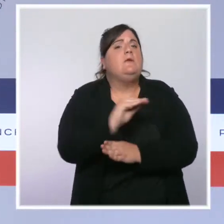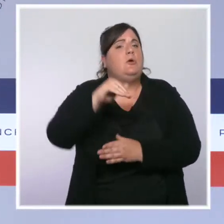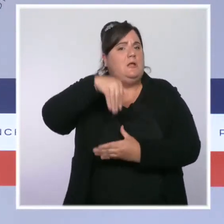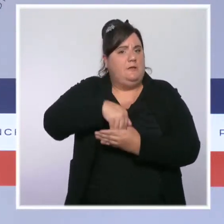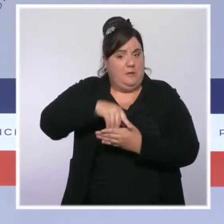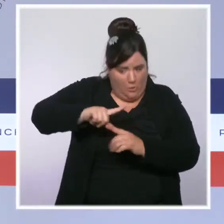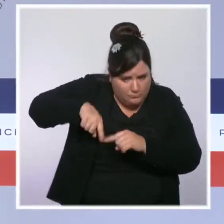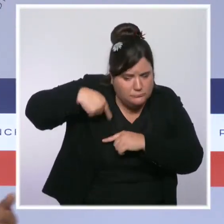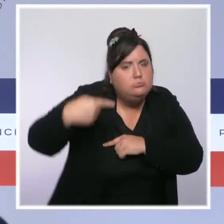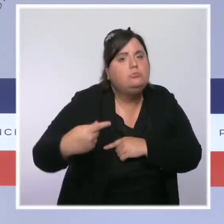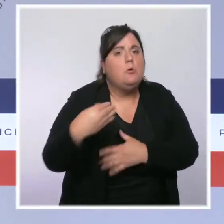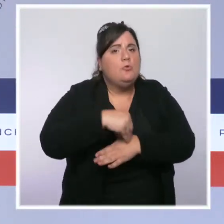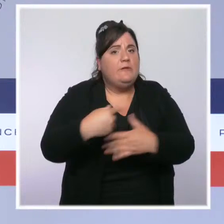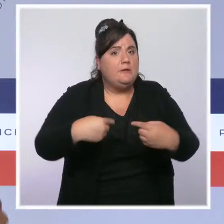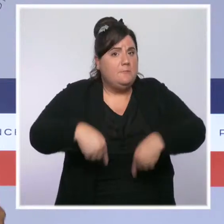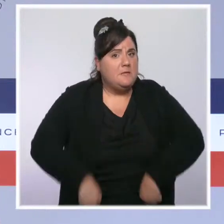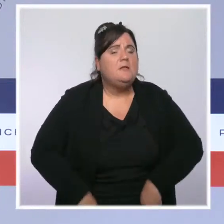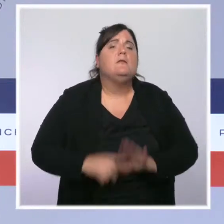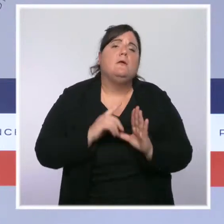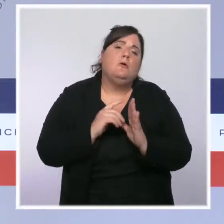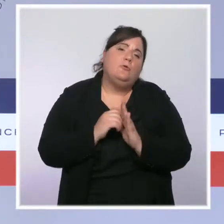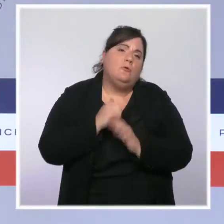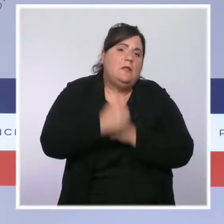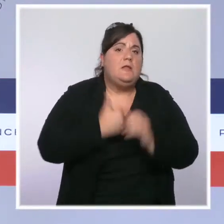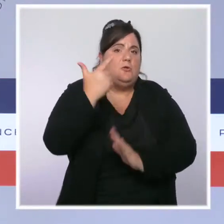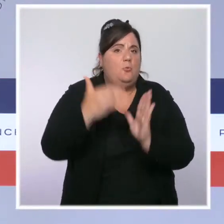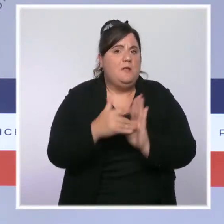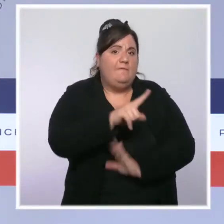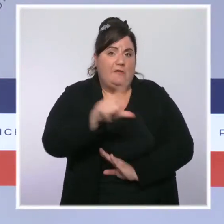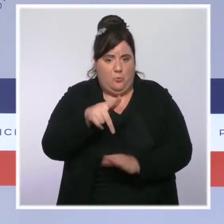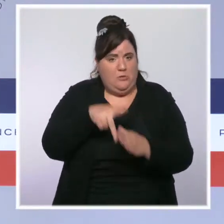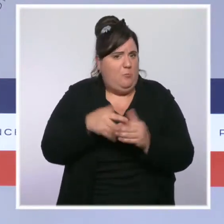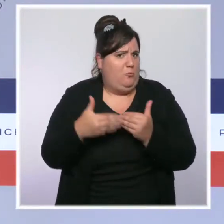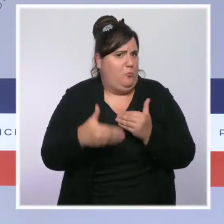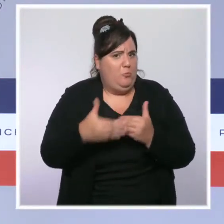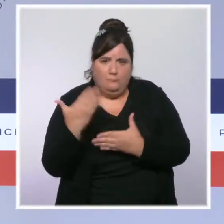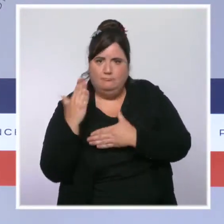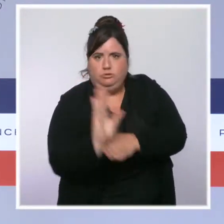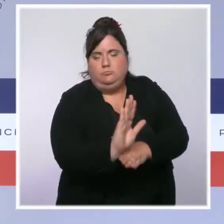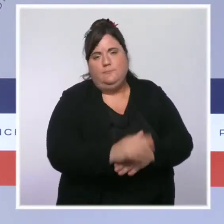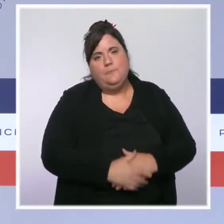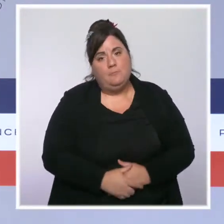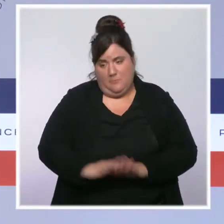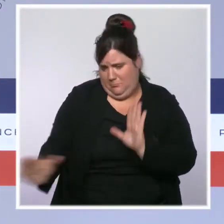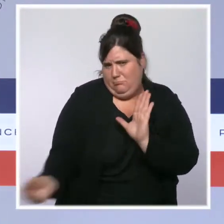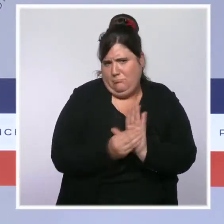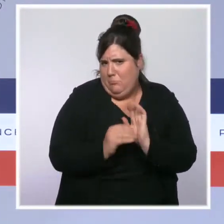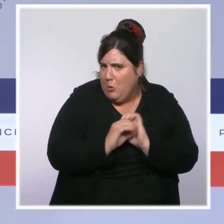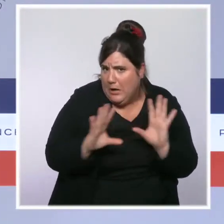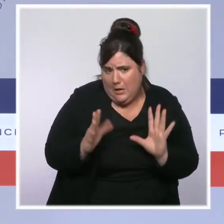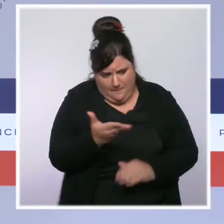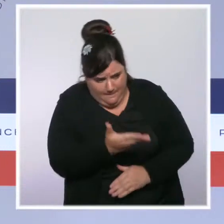Elle permettra de concrétiser des engagements fermes et d'inscrire la remontée en puissance de nos forces de l'ordre dans la durée.